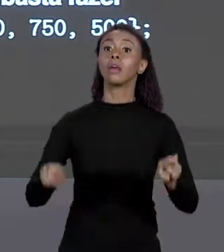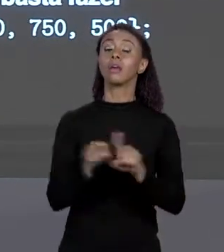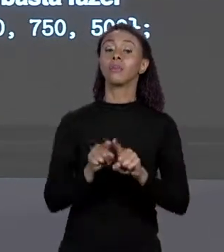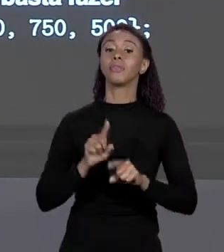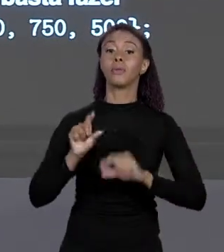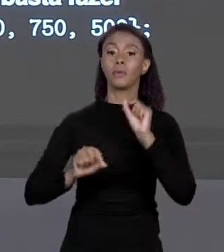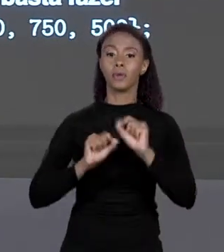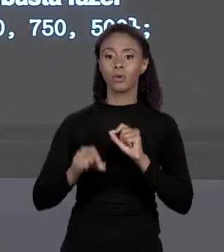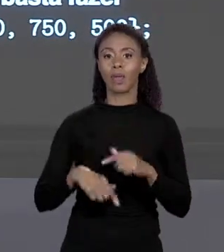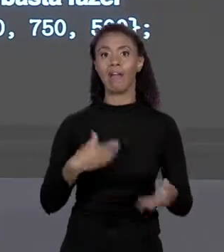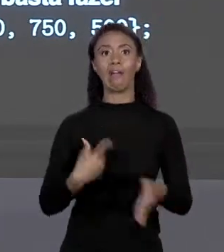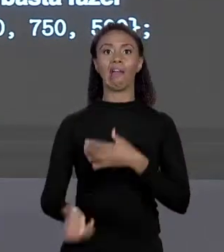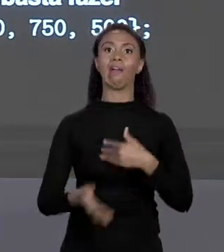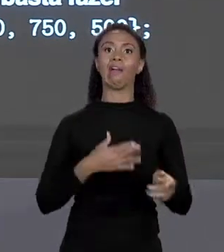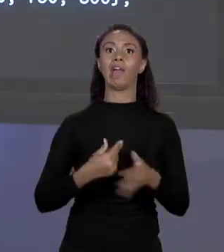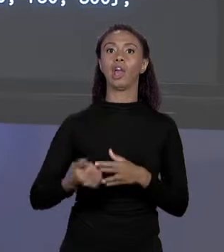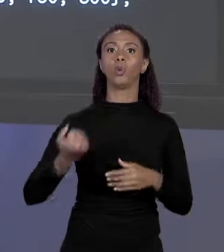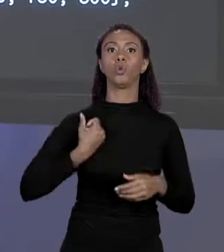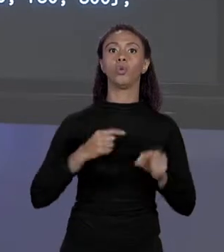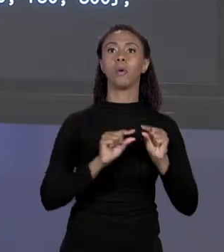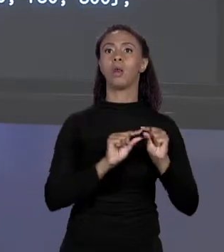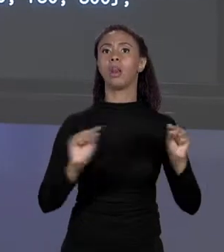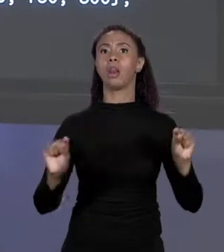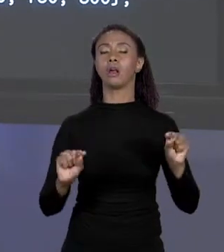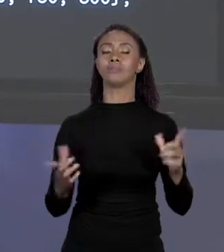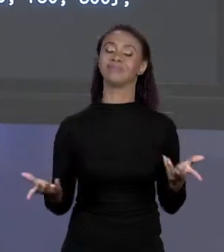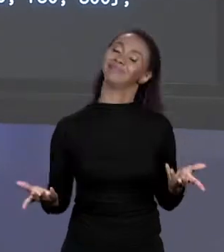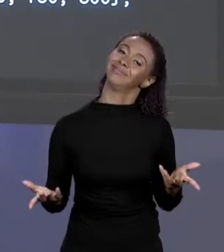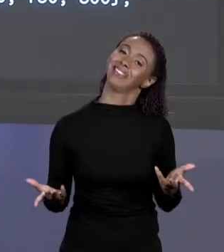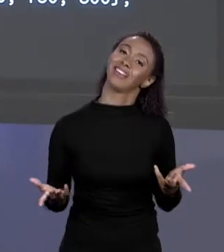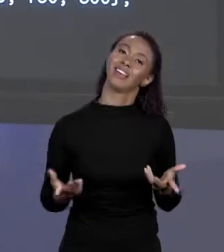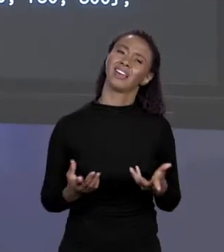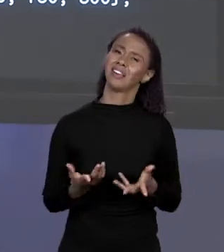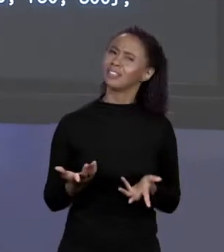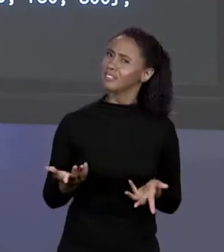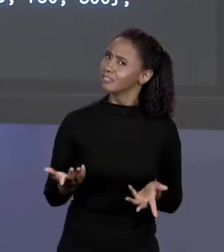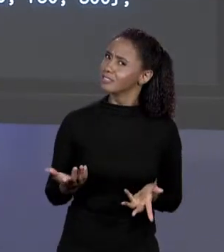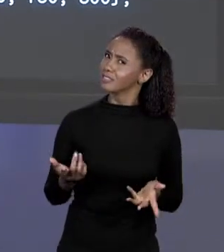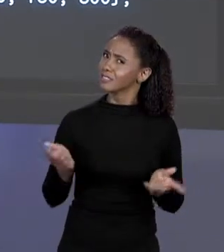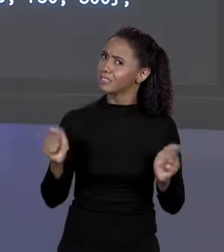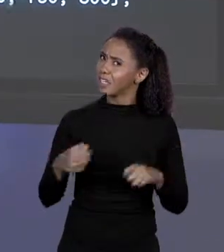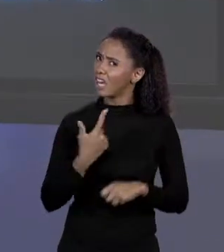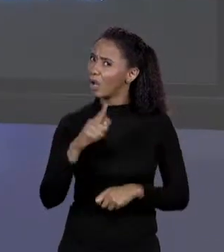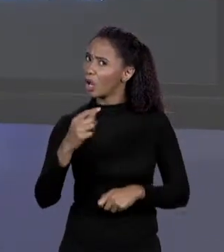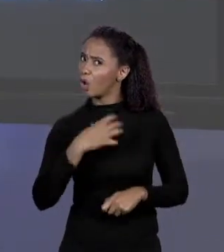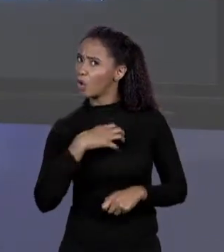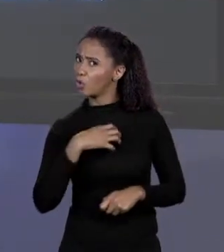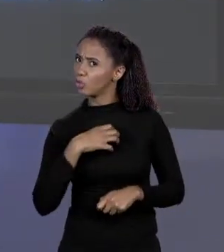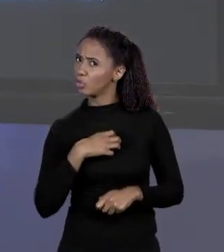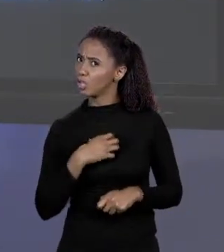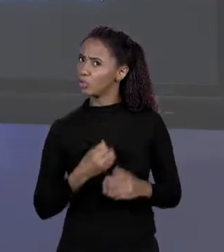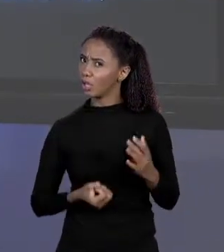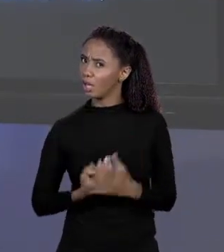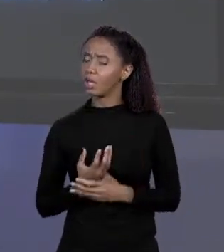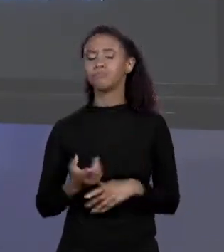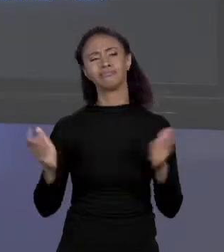SEJA ENORME OU QUE EU NÃO CONHEÇA DE ANTEMÃO. SERÁ QUE NÃO TEM UMA MANEIRA ALTERNATIVA DE CRIAR UM ARRANJO? LÓGICO! AQUI É OUTRA,